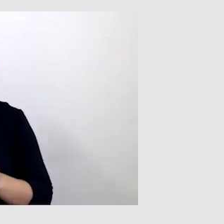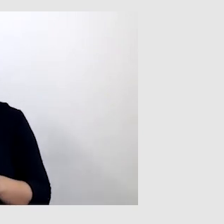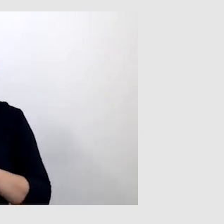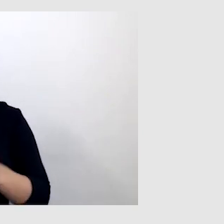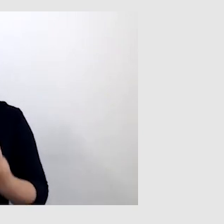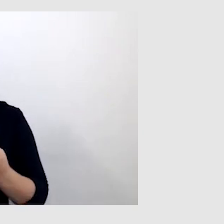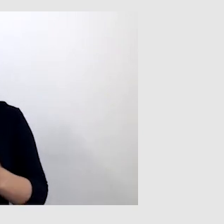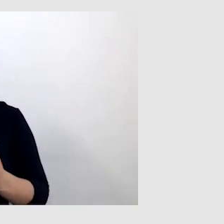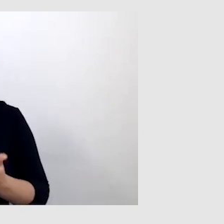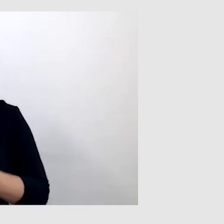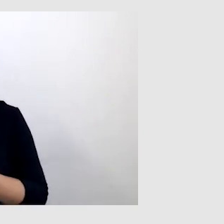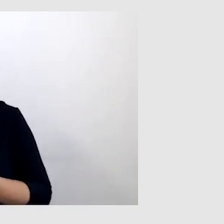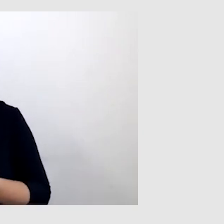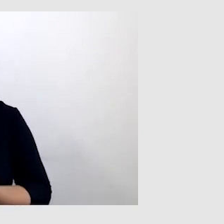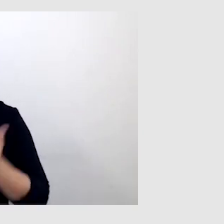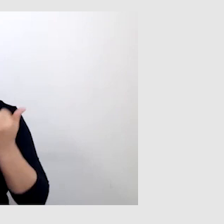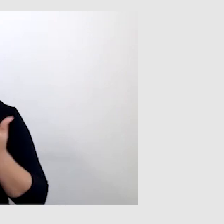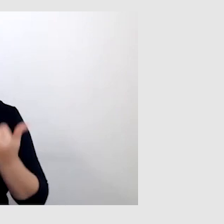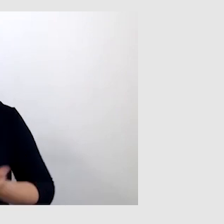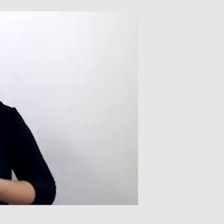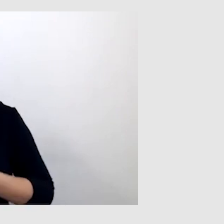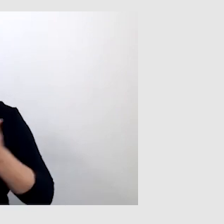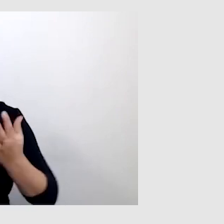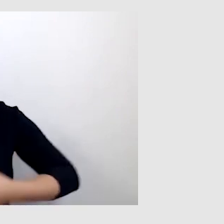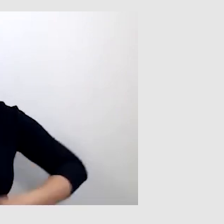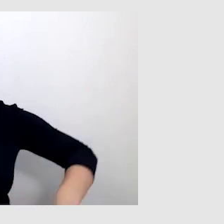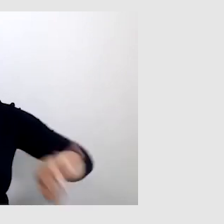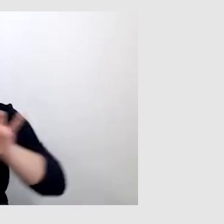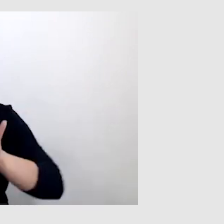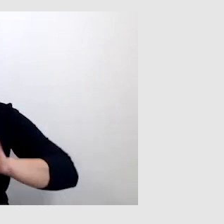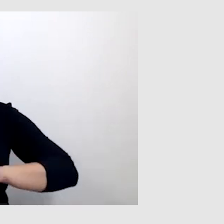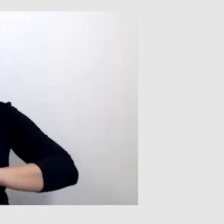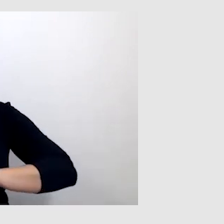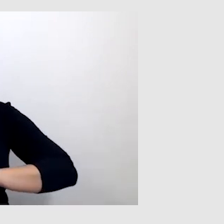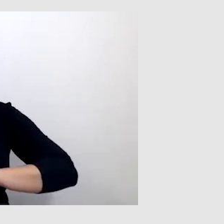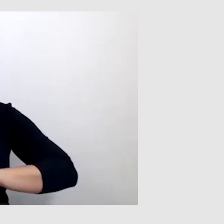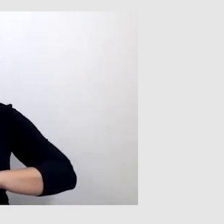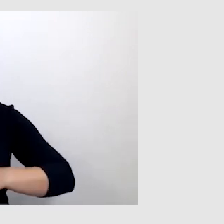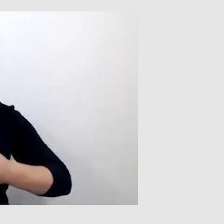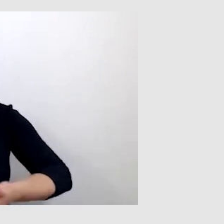W związku z tym, jeżeli korzystam z pętli indukcyjnej, to ona daje mi gwarancję,